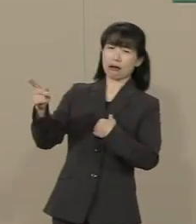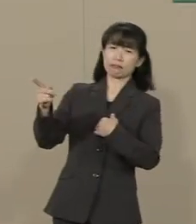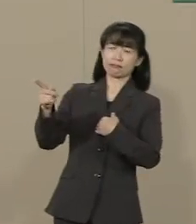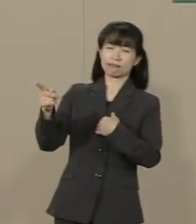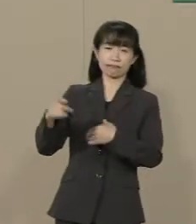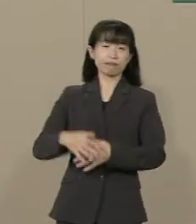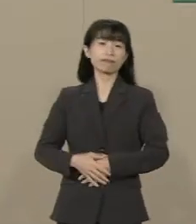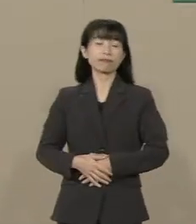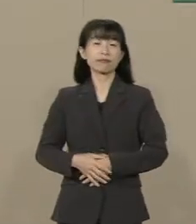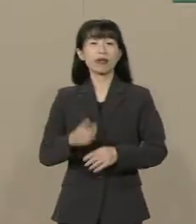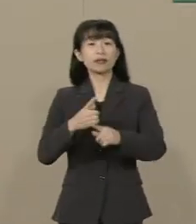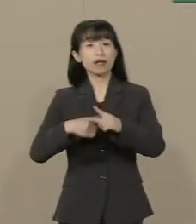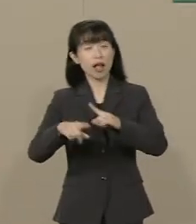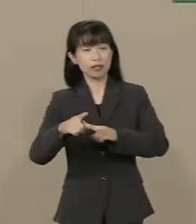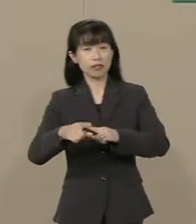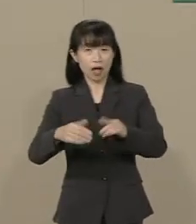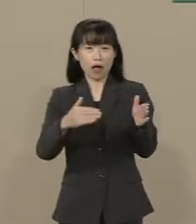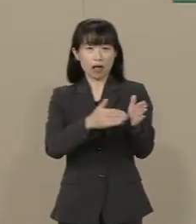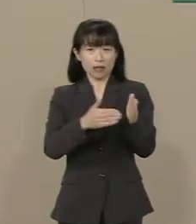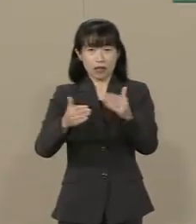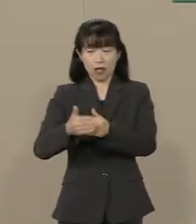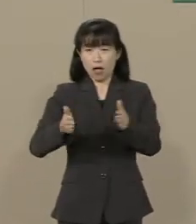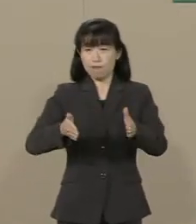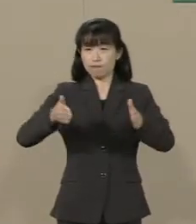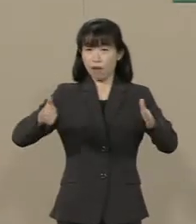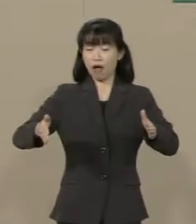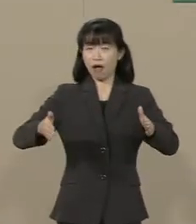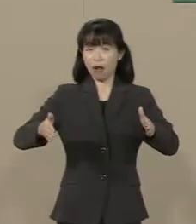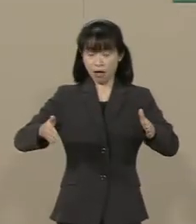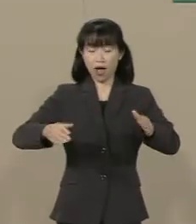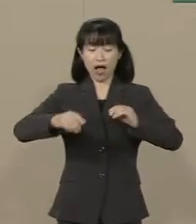さらに 規制緩和を進めて 自由を拡大すれば